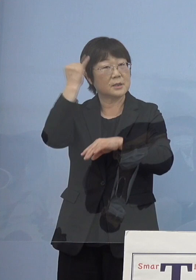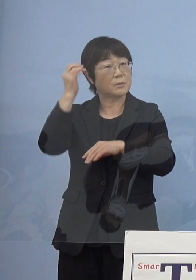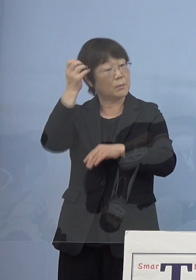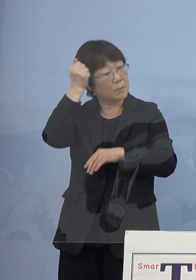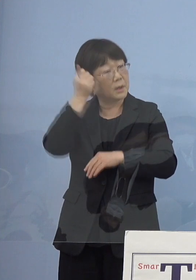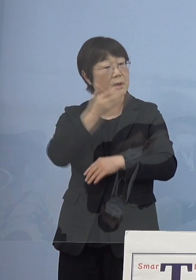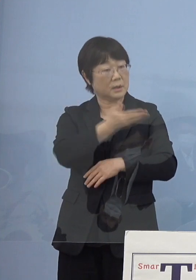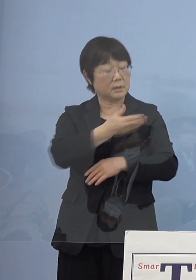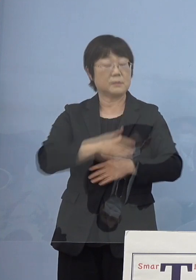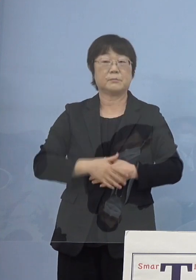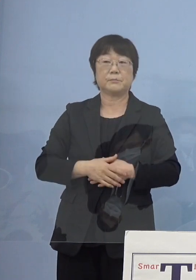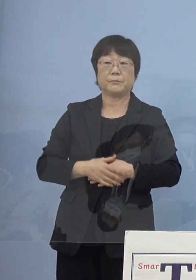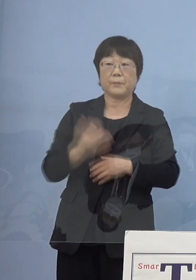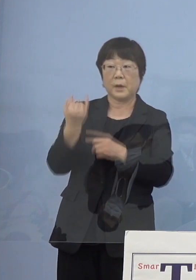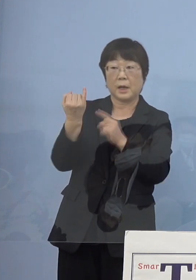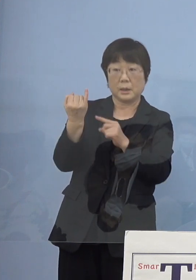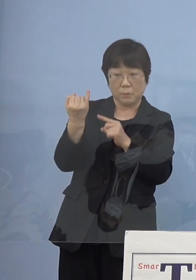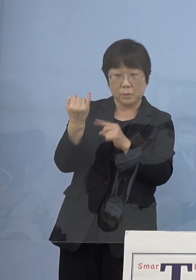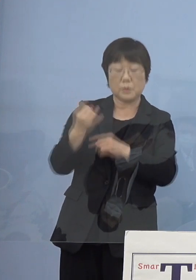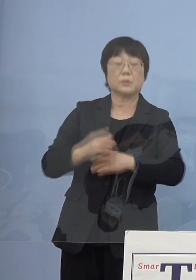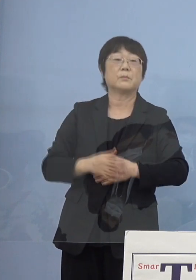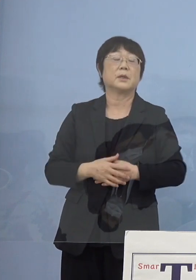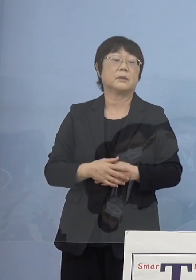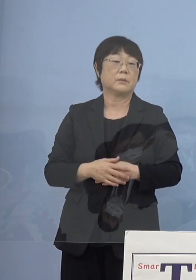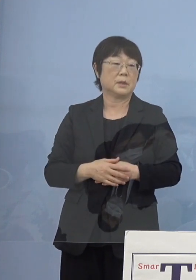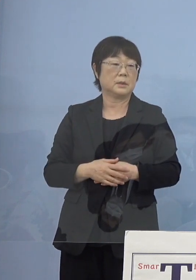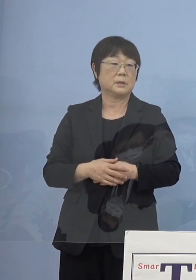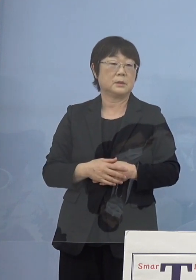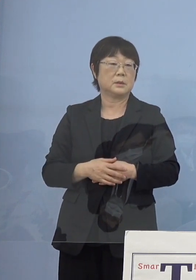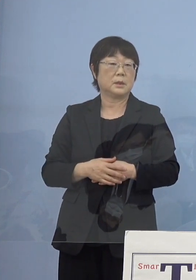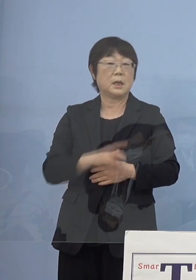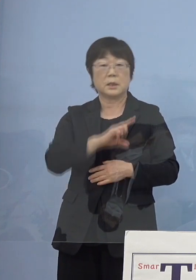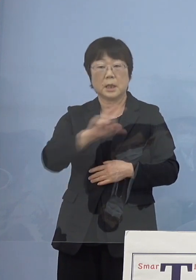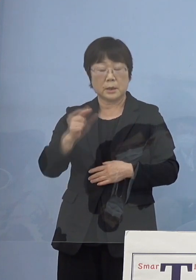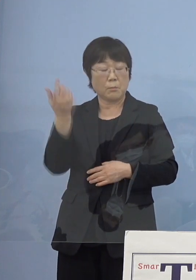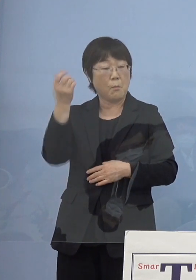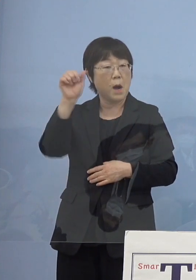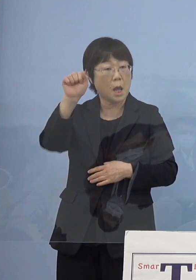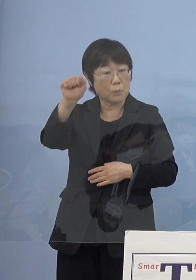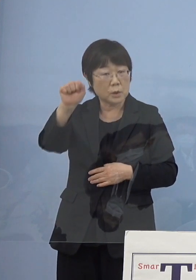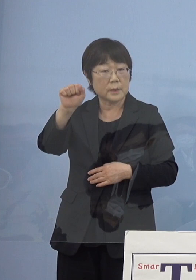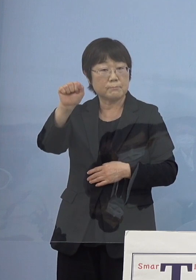（知事） やはり寂聴さんの場合には何事も前向きに